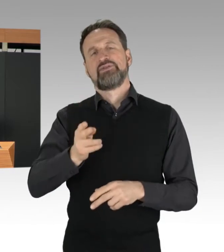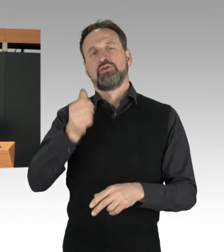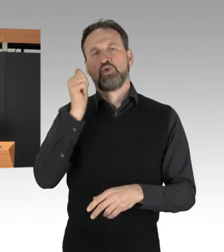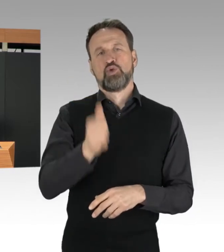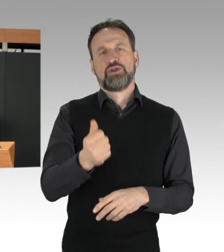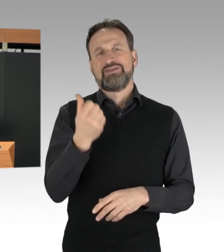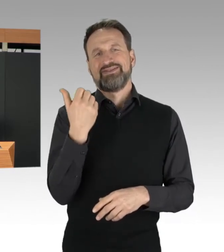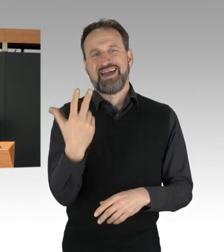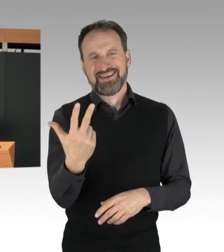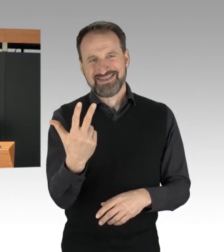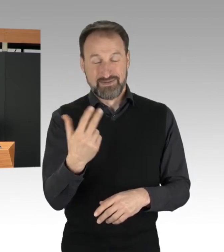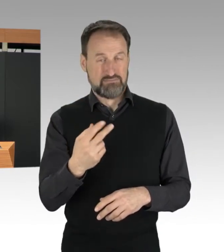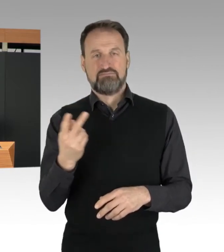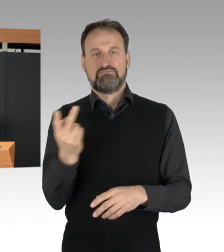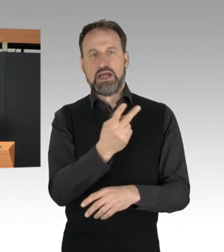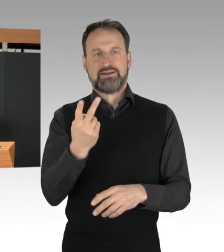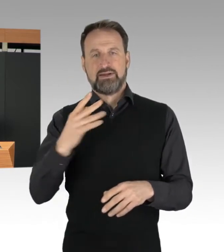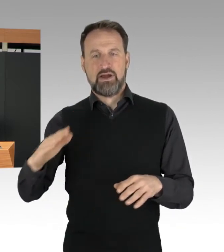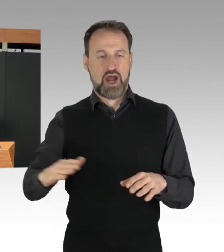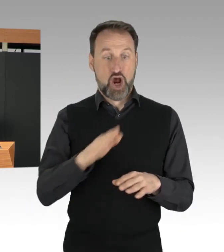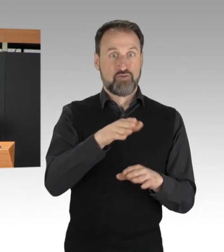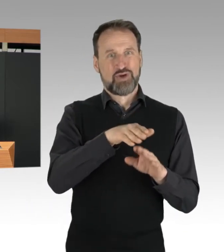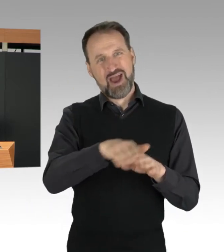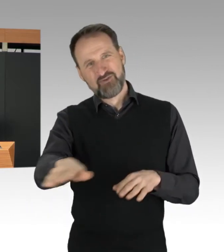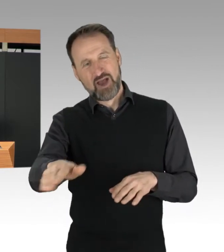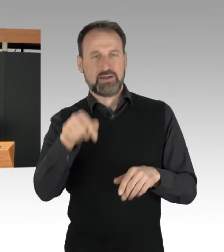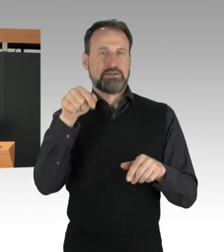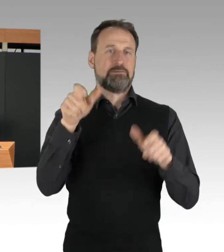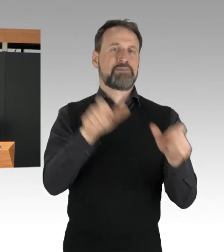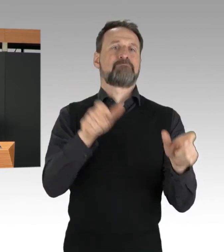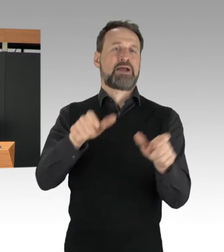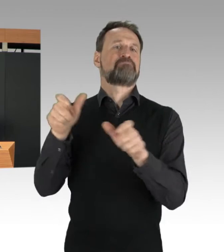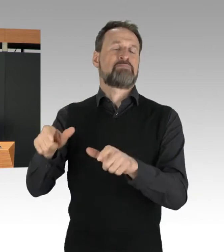Auch im Stadtgebiet waren verschiedene Straßen betroffen.